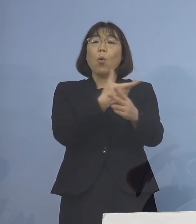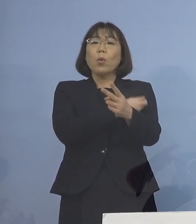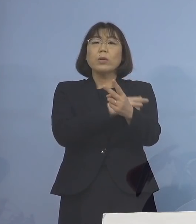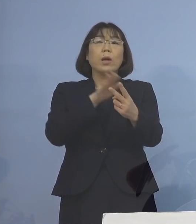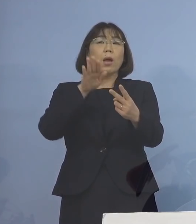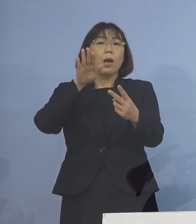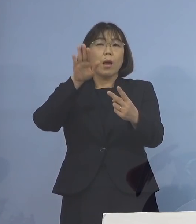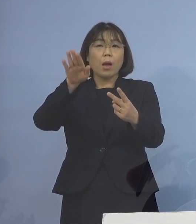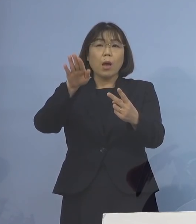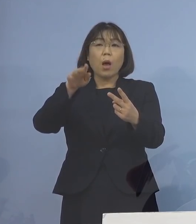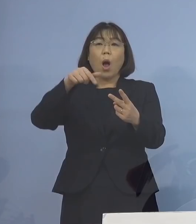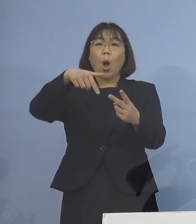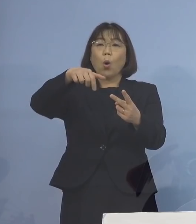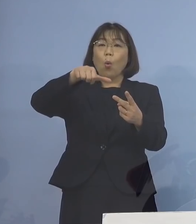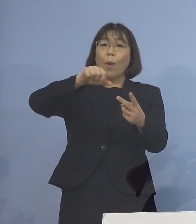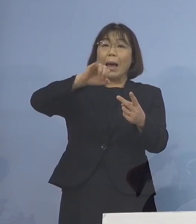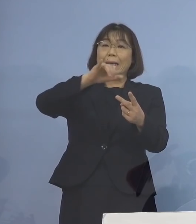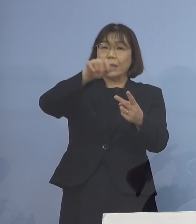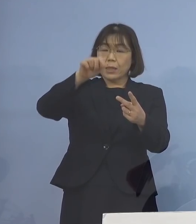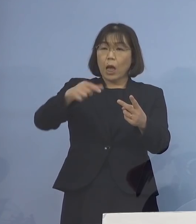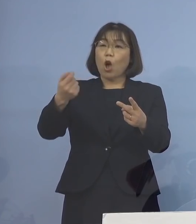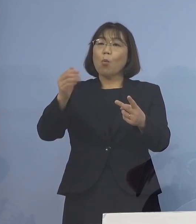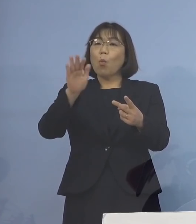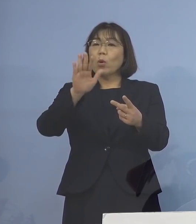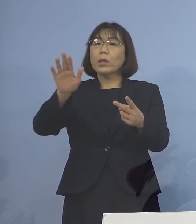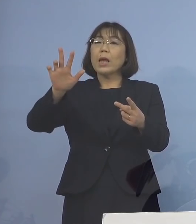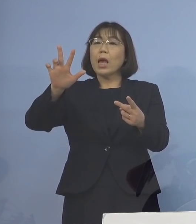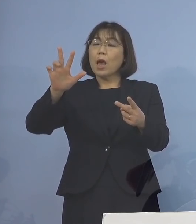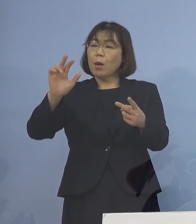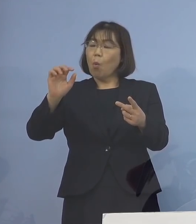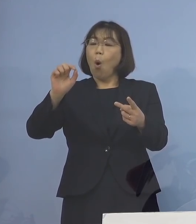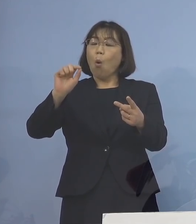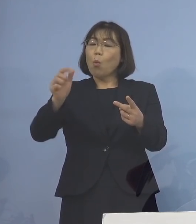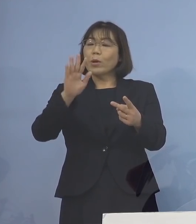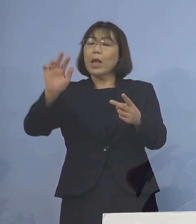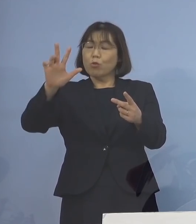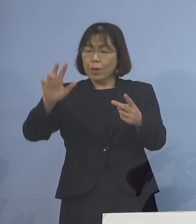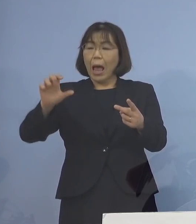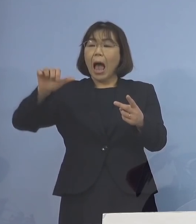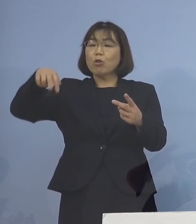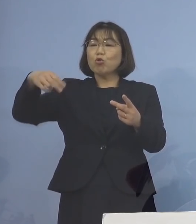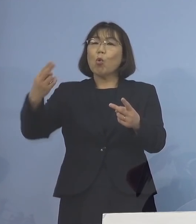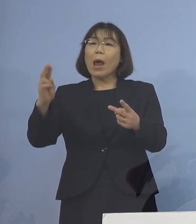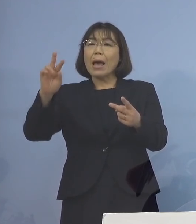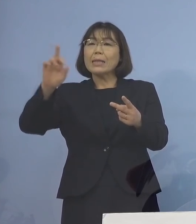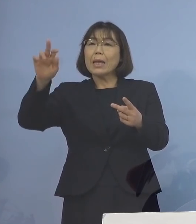これはファイザーであろうと モデルナであろうと あるいはアストラゼネカであろうと でありますが